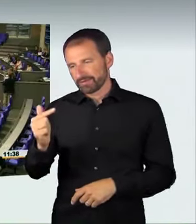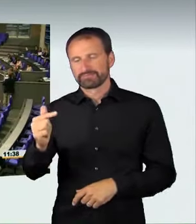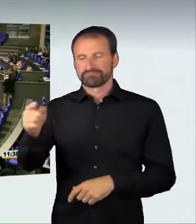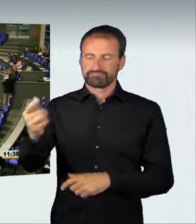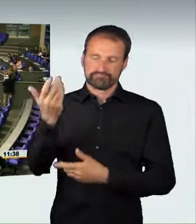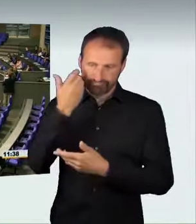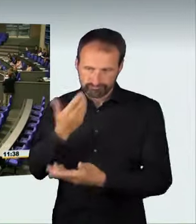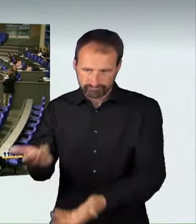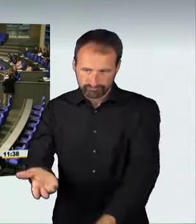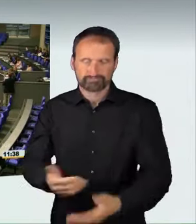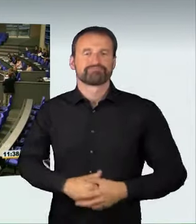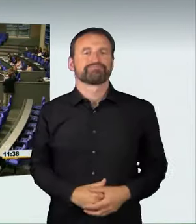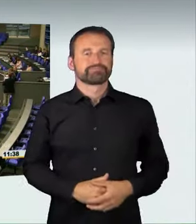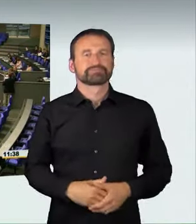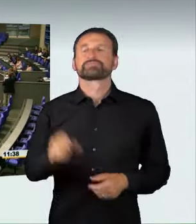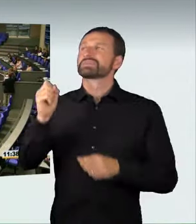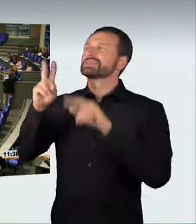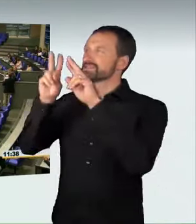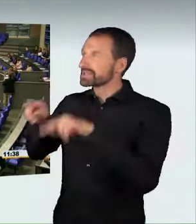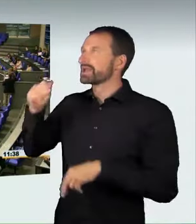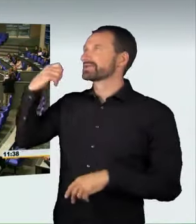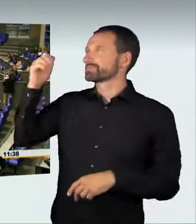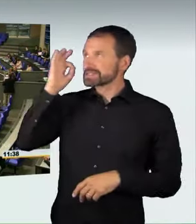(Sprecherwechsel): Sehr geehrte Präsidentin! Verehrte Kolleginnen und Kollegen!